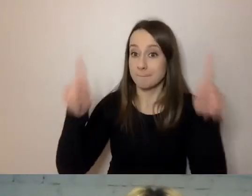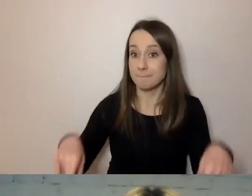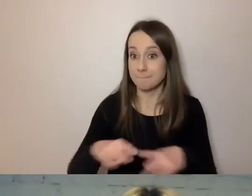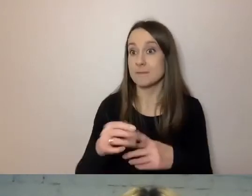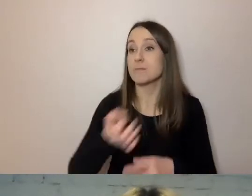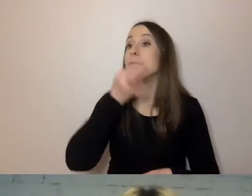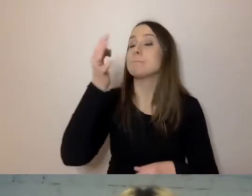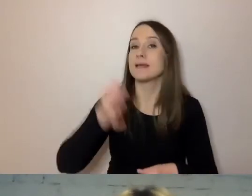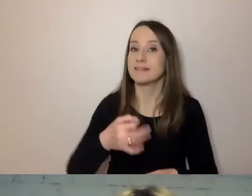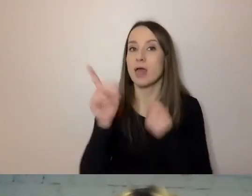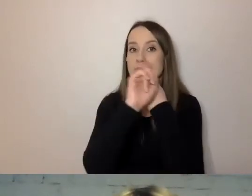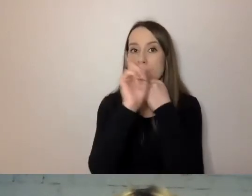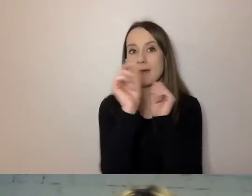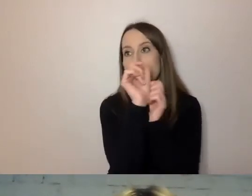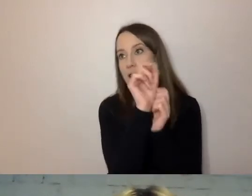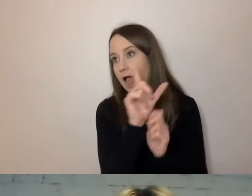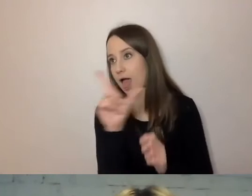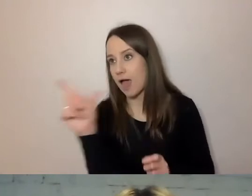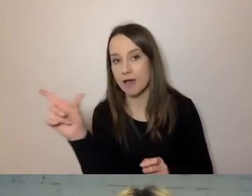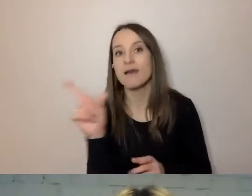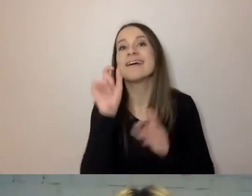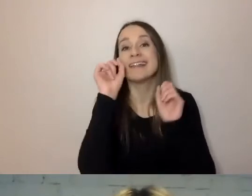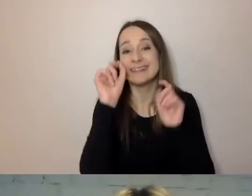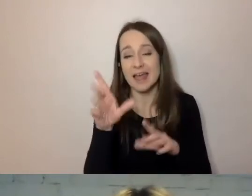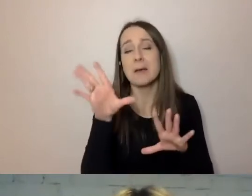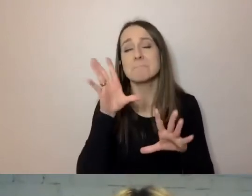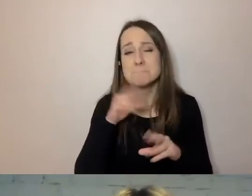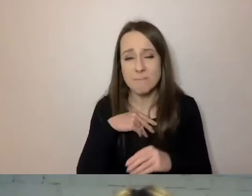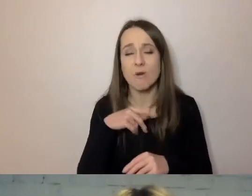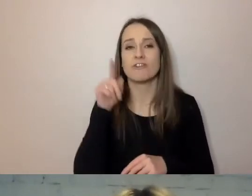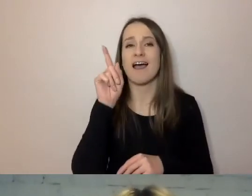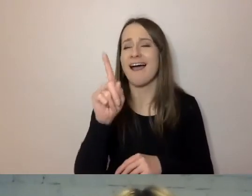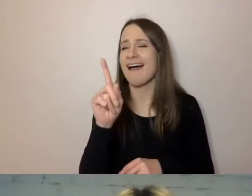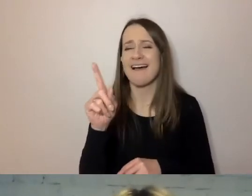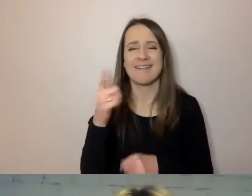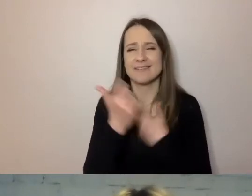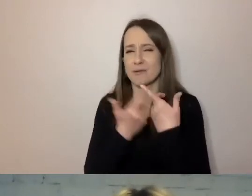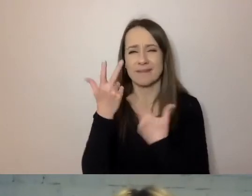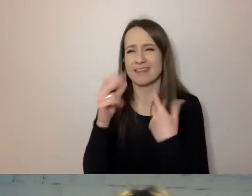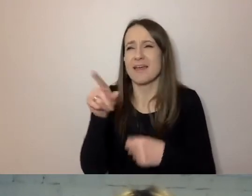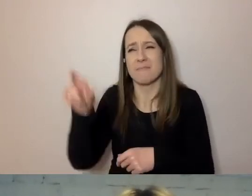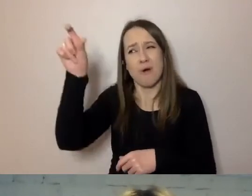MAŁGORZATA: Długi numer. PAWEŁ: Najlepiej też tego nie robić. On wie, w jakim piśmie pytał.